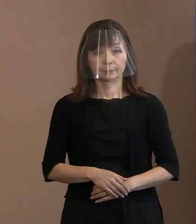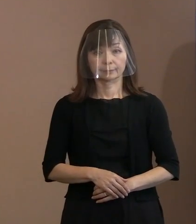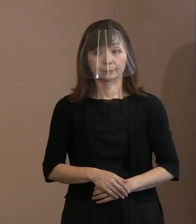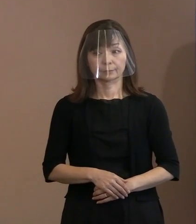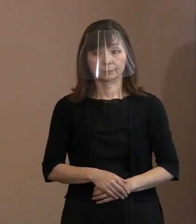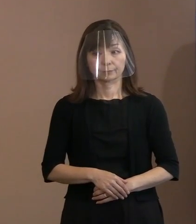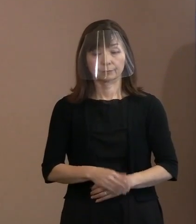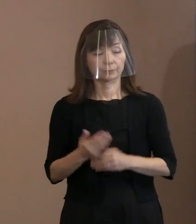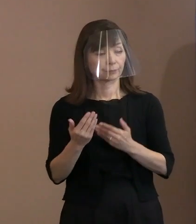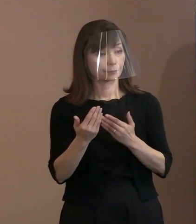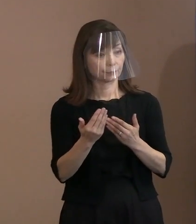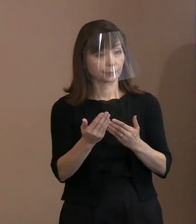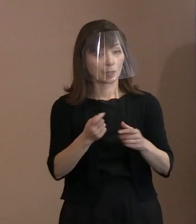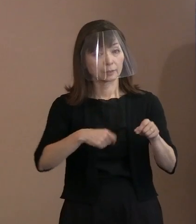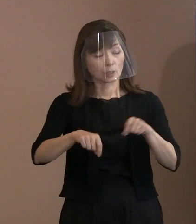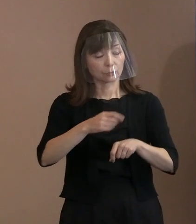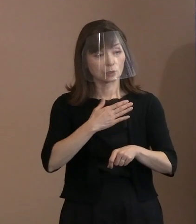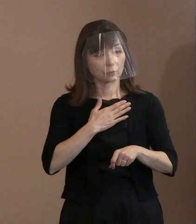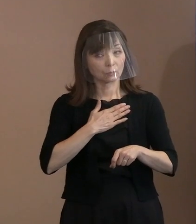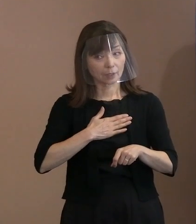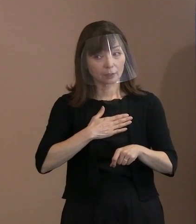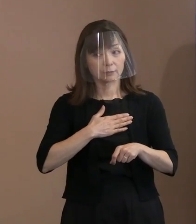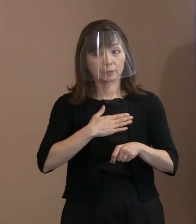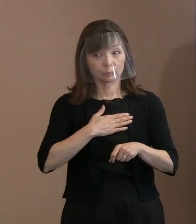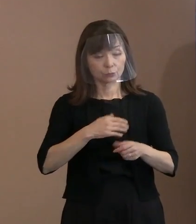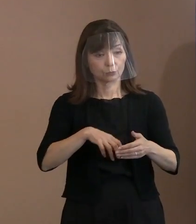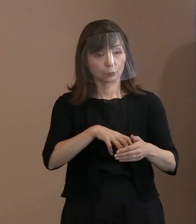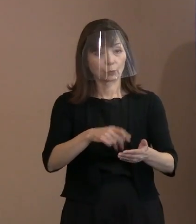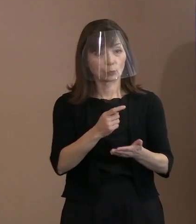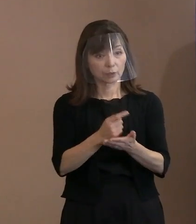(記者)すいません､逆に分かっていることで お話しいただけることってありますか｡